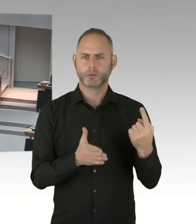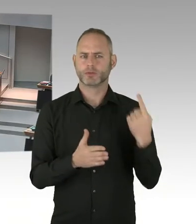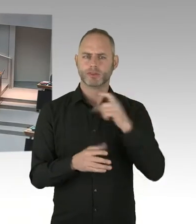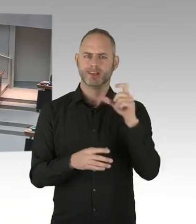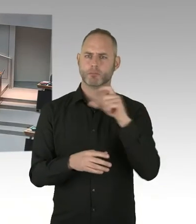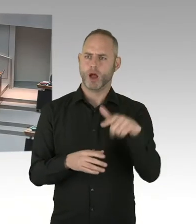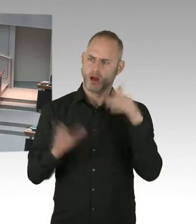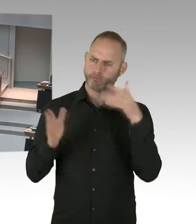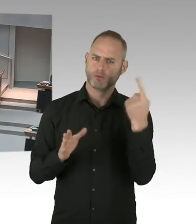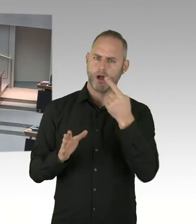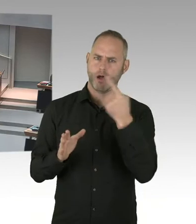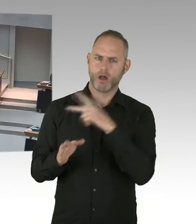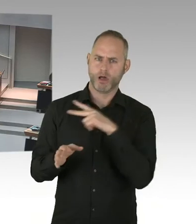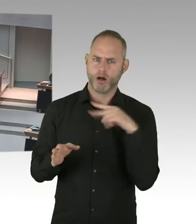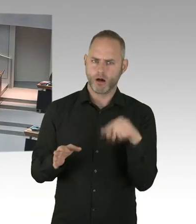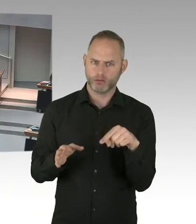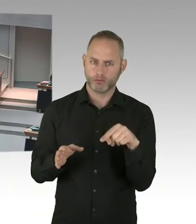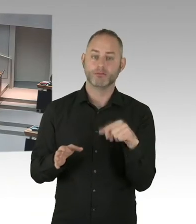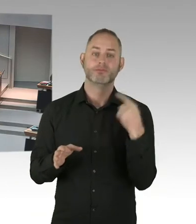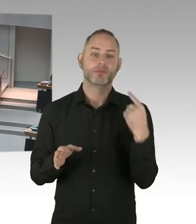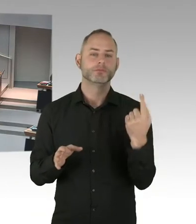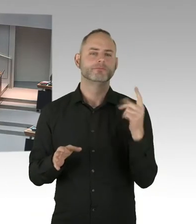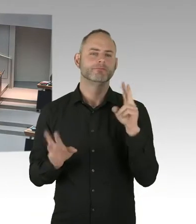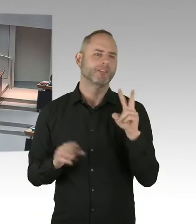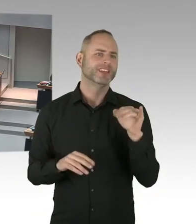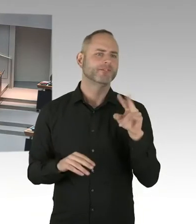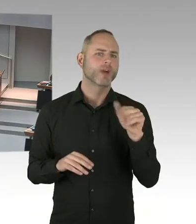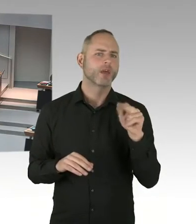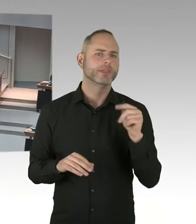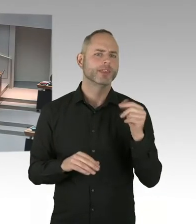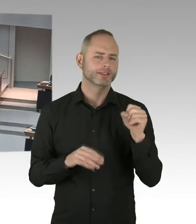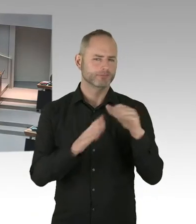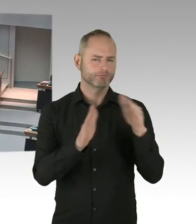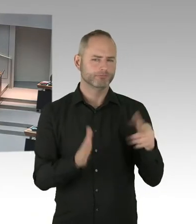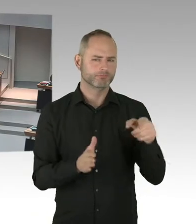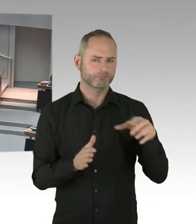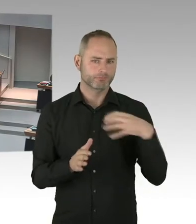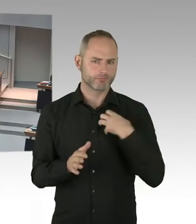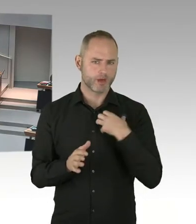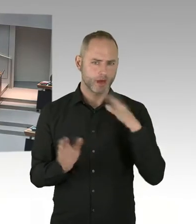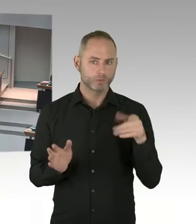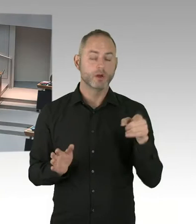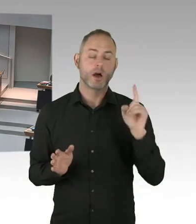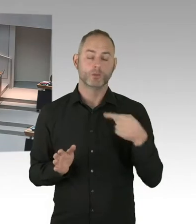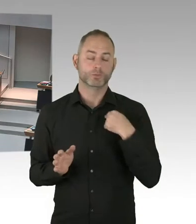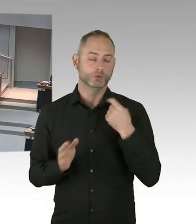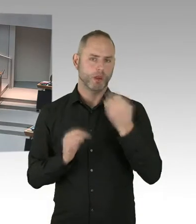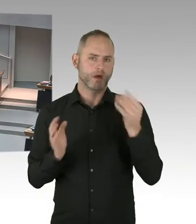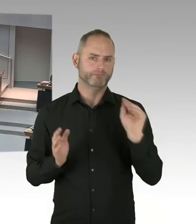Wir hier nochmal alle Angebote bündeln, auch Menschen erreichen werden, die vorher nicht erreicht worden sind, wir das Testen verstärken wollen.